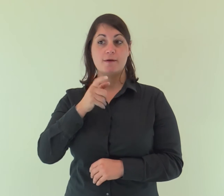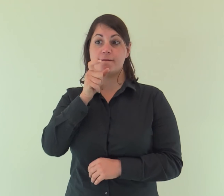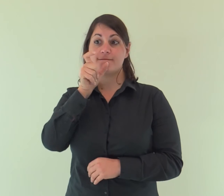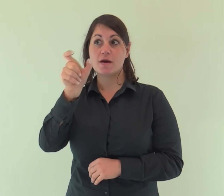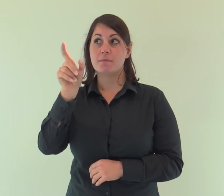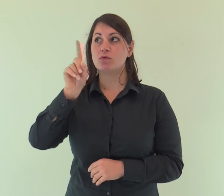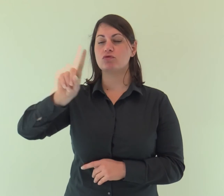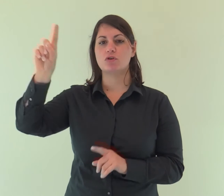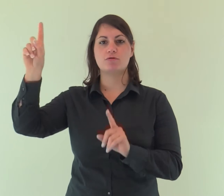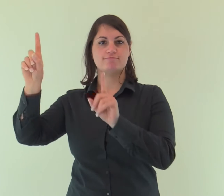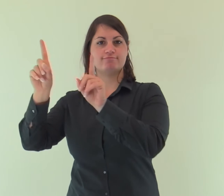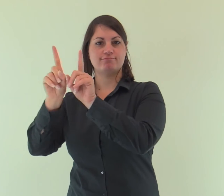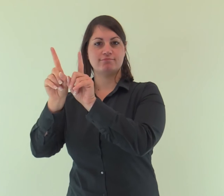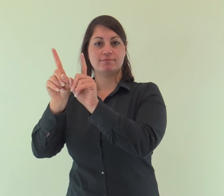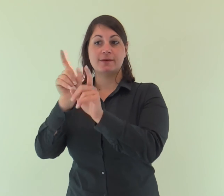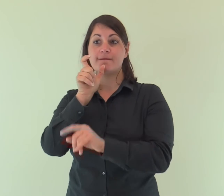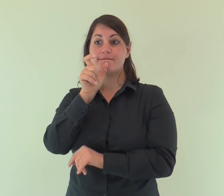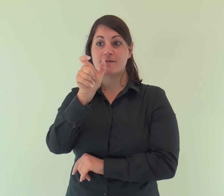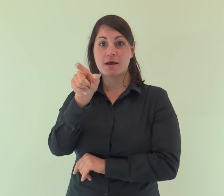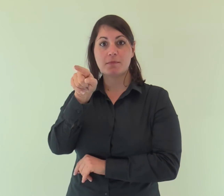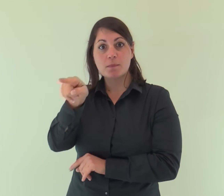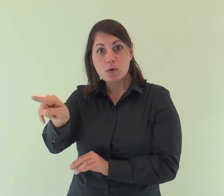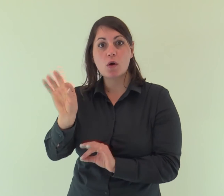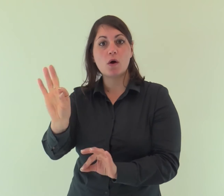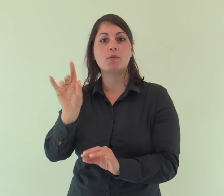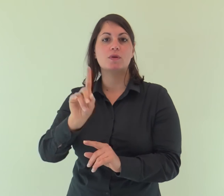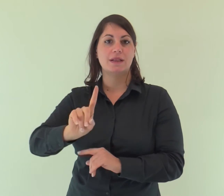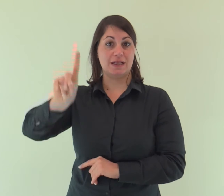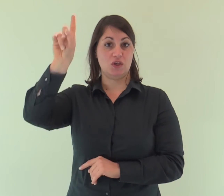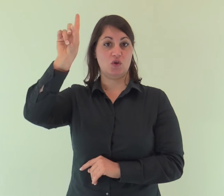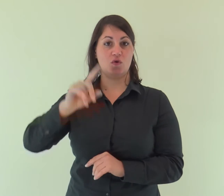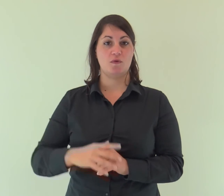e il Verbo era presso Dio e il Verbo era Dio.